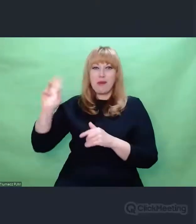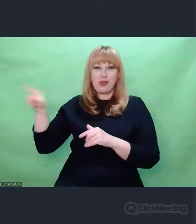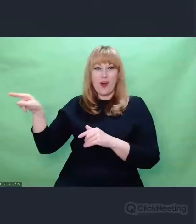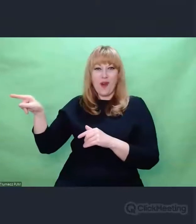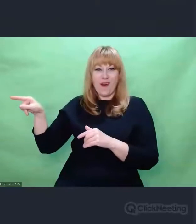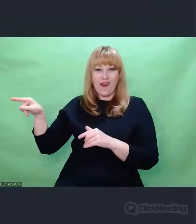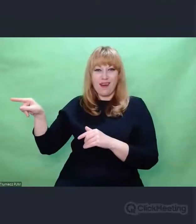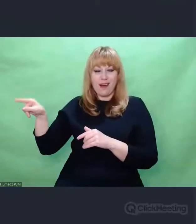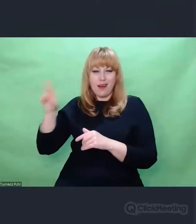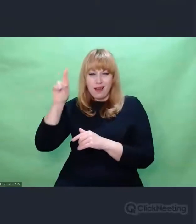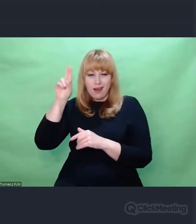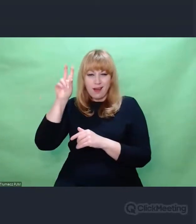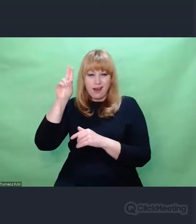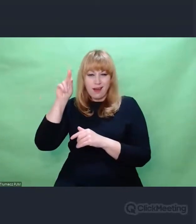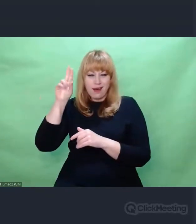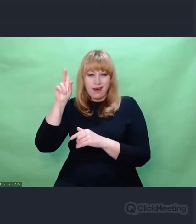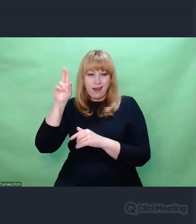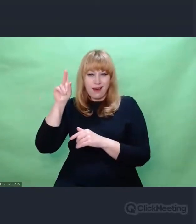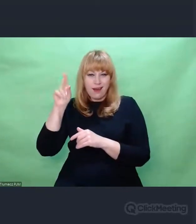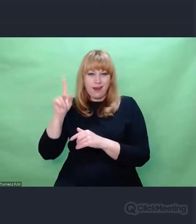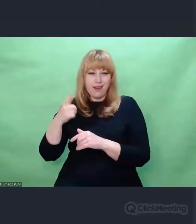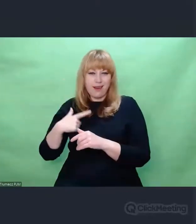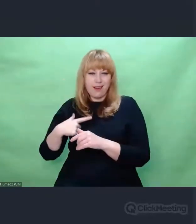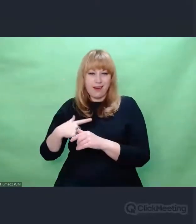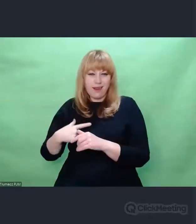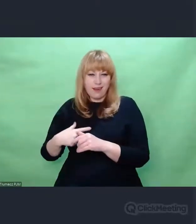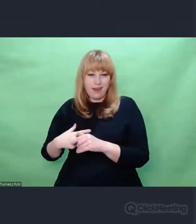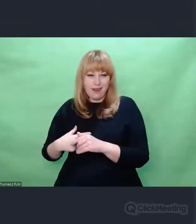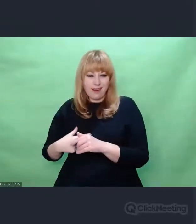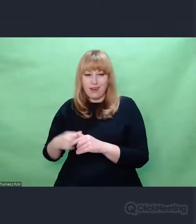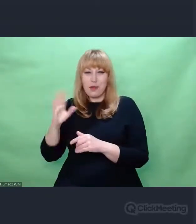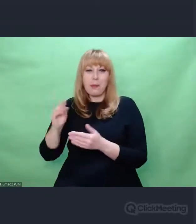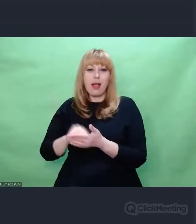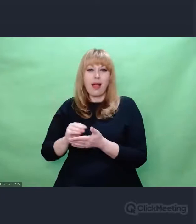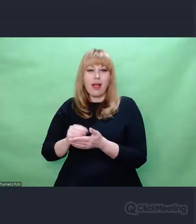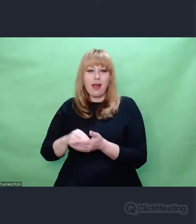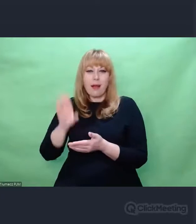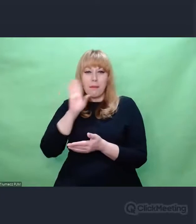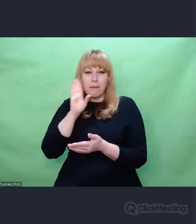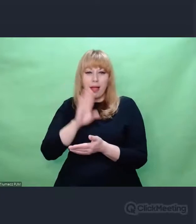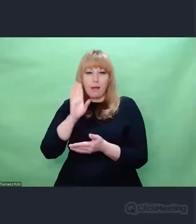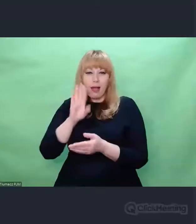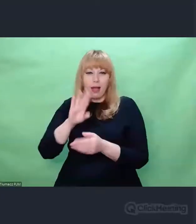rozpoznać, kto te szyfrogramy nadaje, dojść do tego indywidualnego aspektu